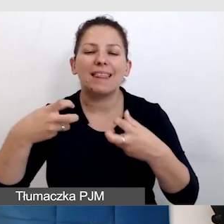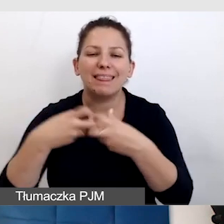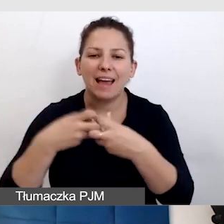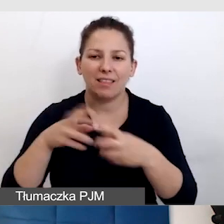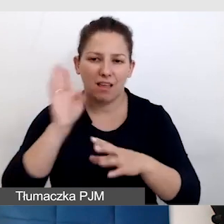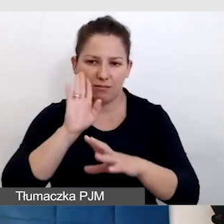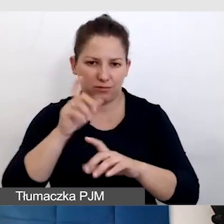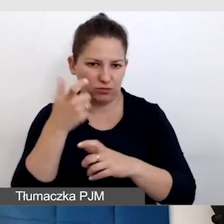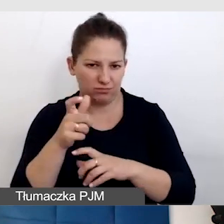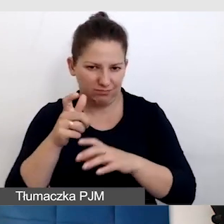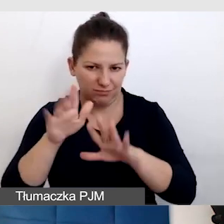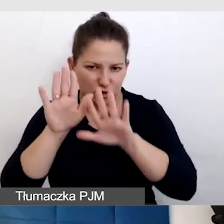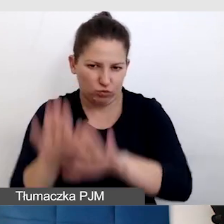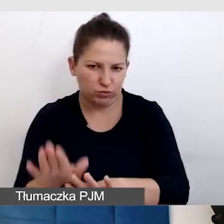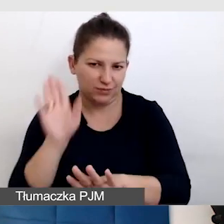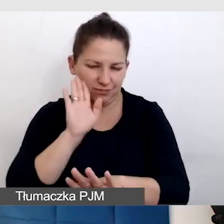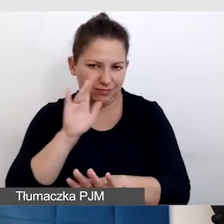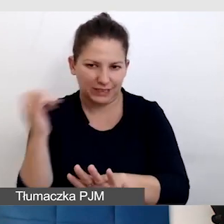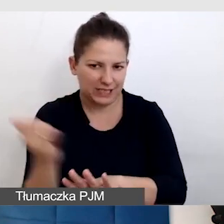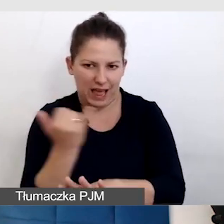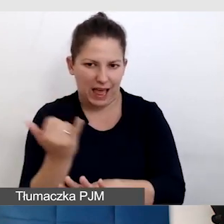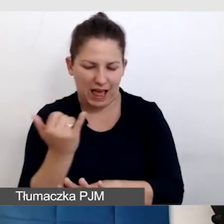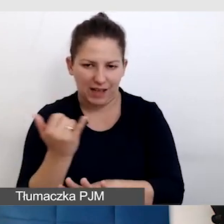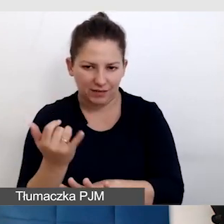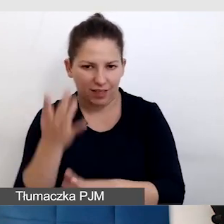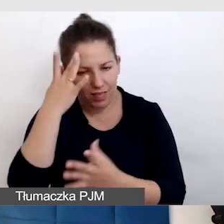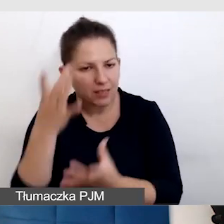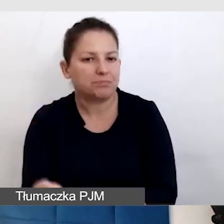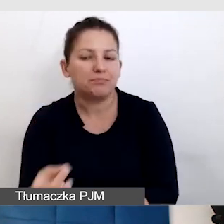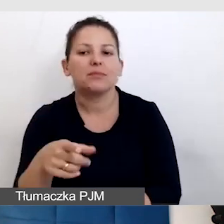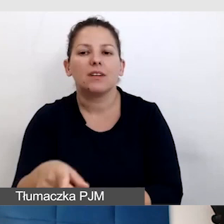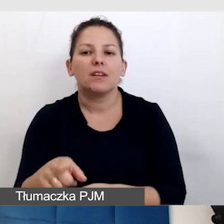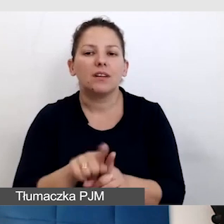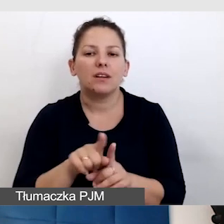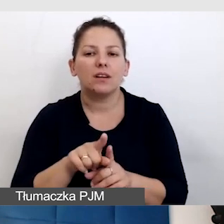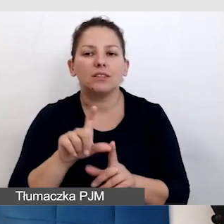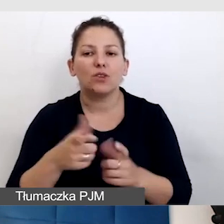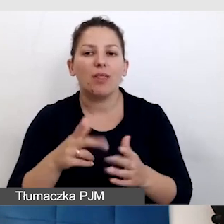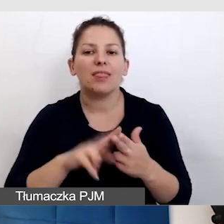I co wtedy, z czymś, co jest przewidziane jako na żywo tylko na moment,